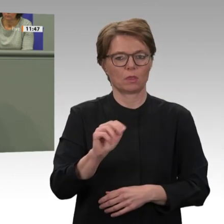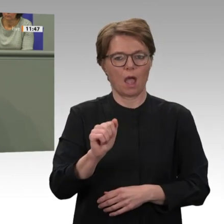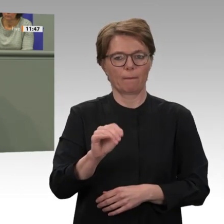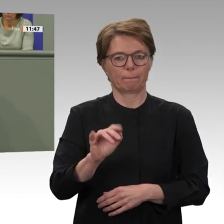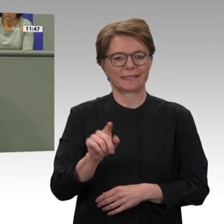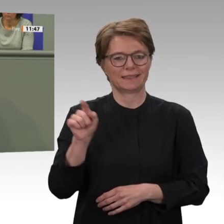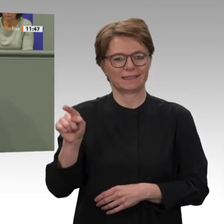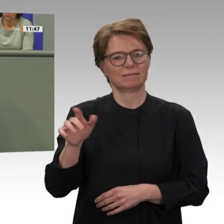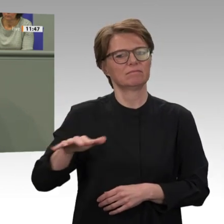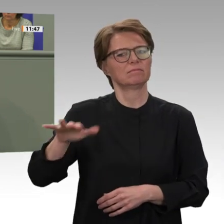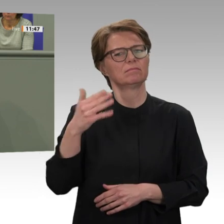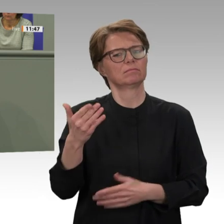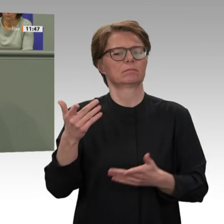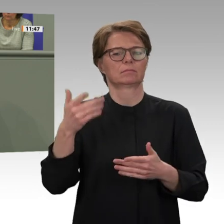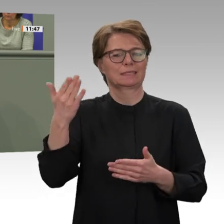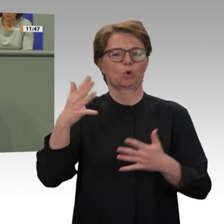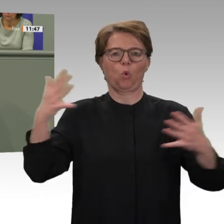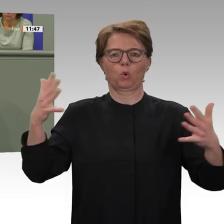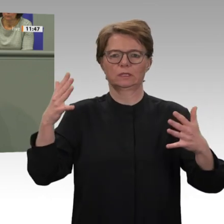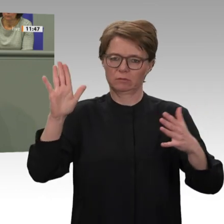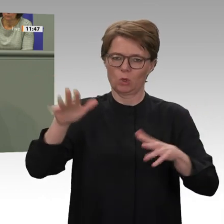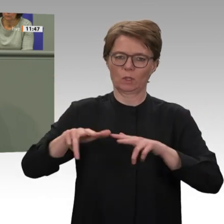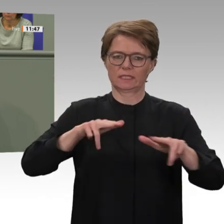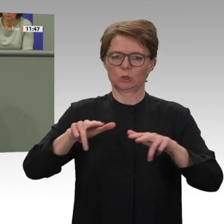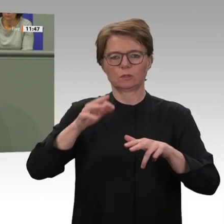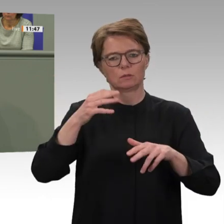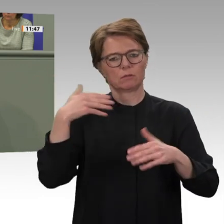ganz erheblichen Erfolg vorweisen können. Wie Sie wissen, wurde die UNAMID-Mission